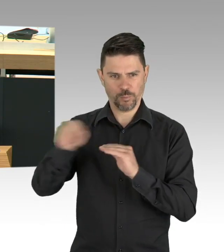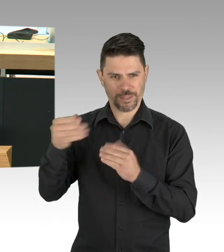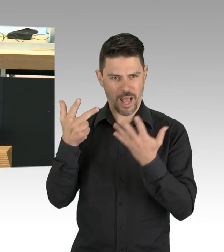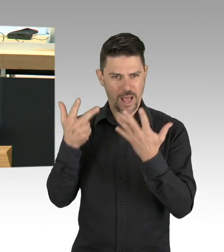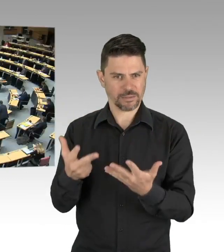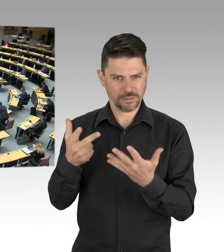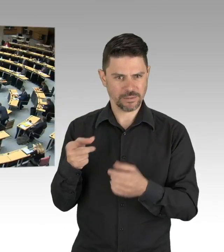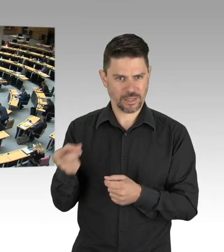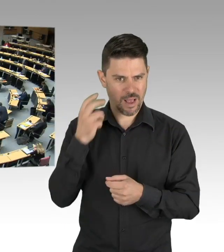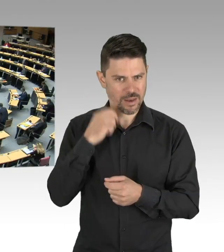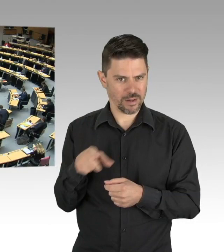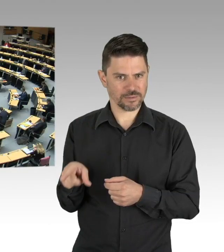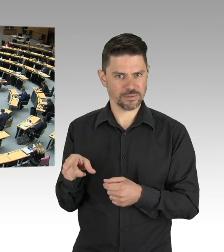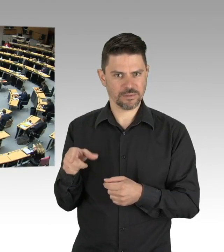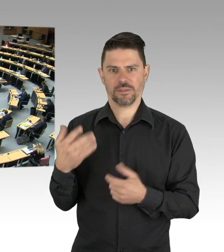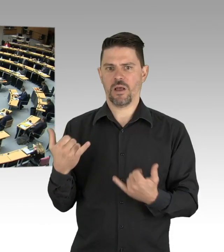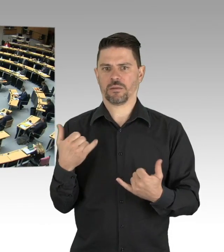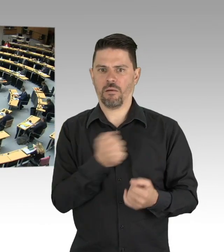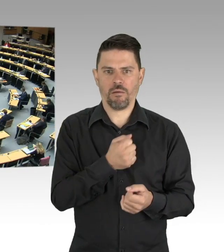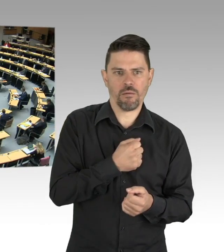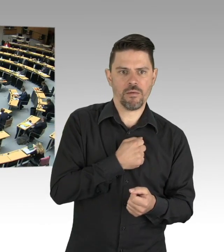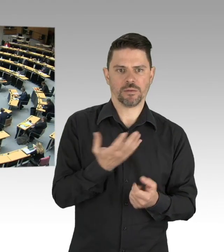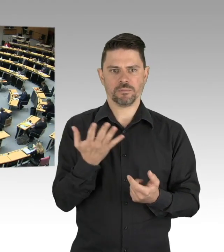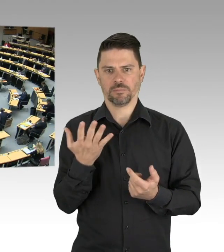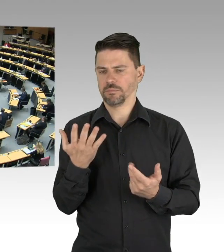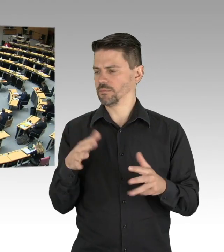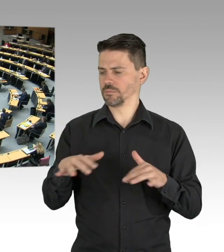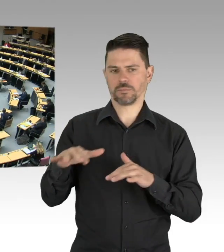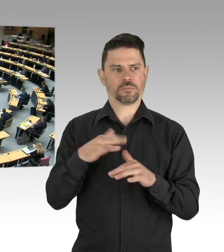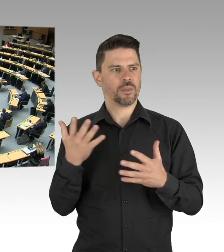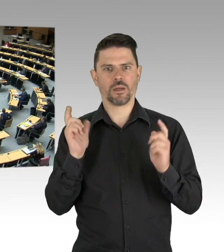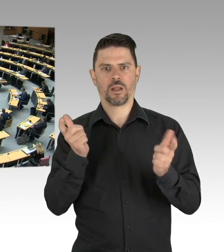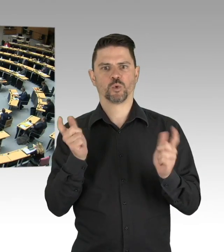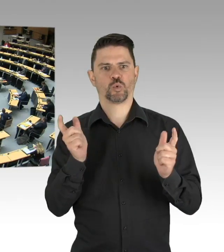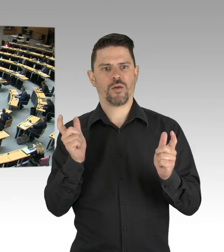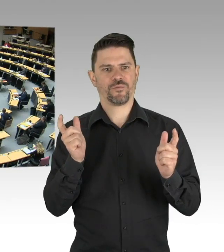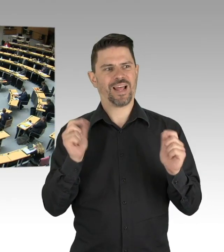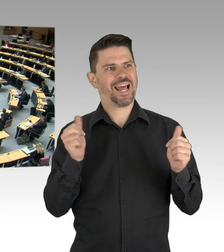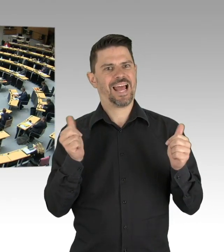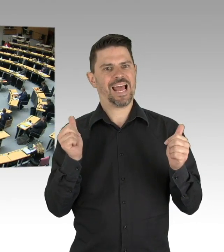Das heißt, es geht nicht nur um das individuelle Verhalten von uns allen oder staatliches Agieren als Betreiber